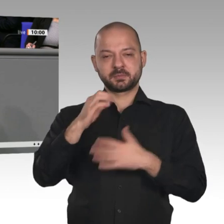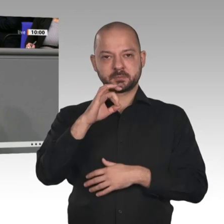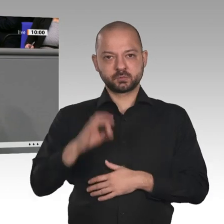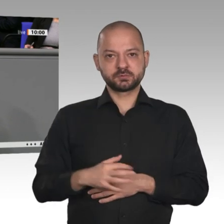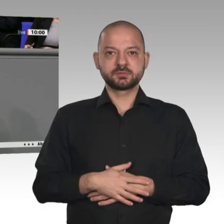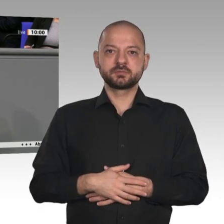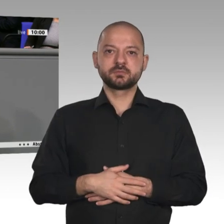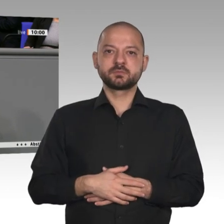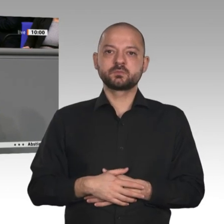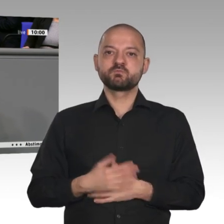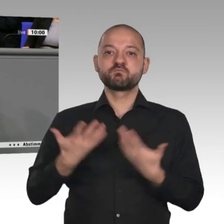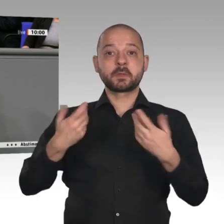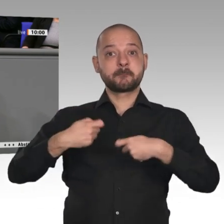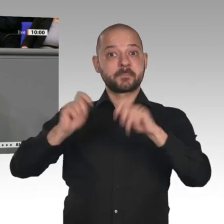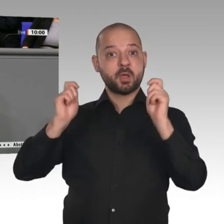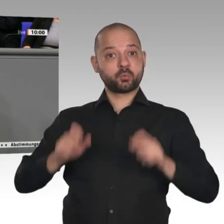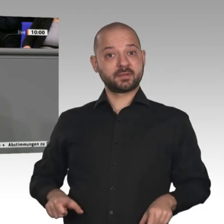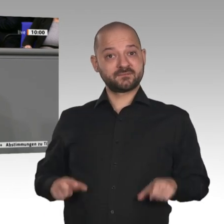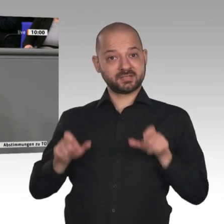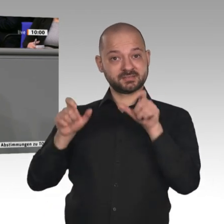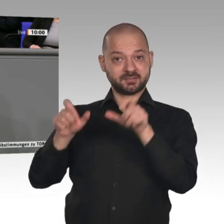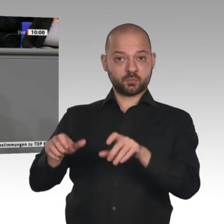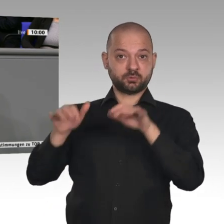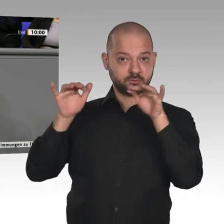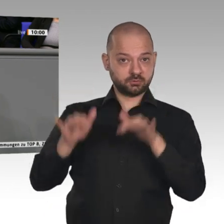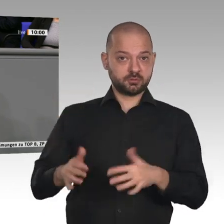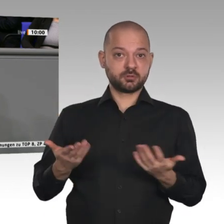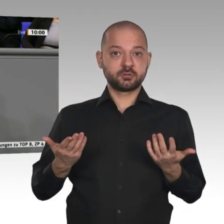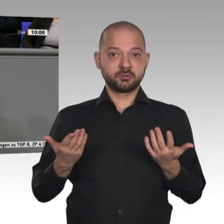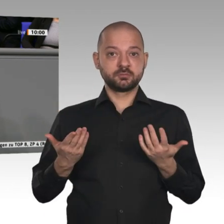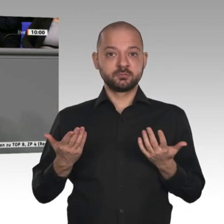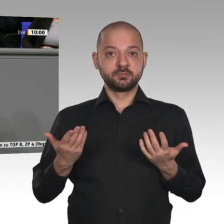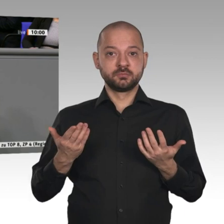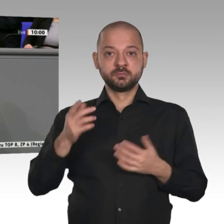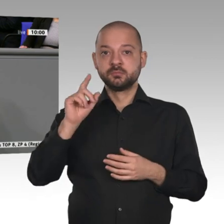Öffentlichkeit fast unbemerkt, vor einem kleinen Bauwunder: 700 000 Genehmigungen